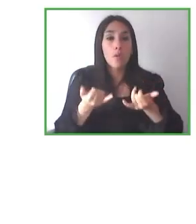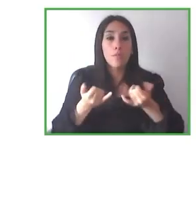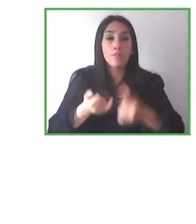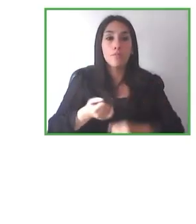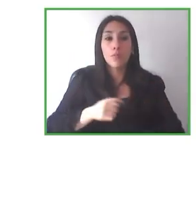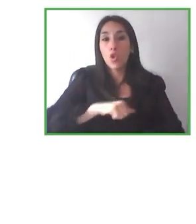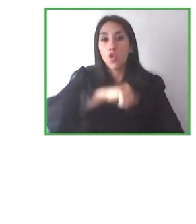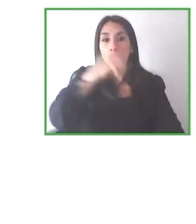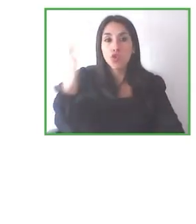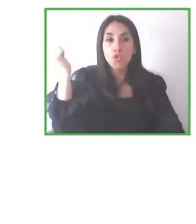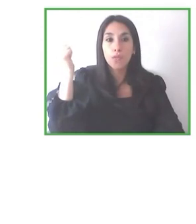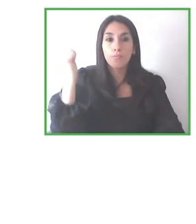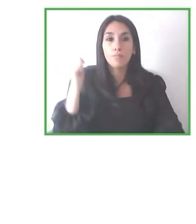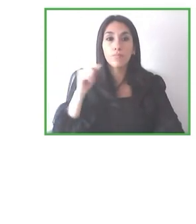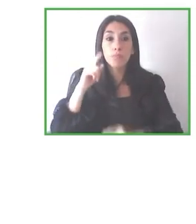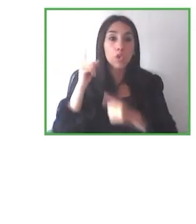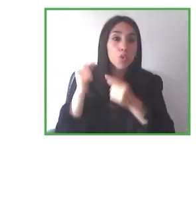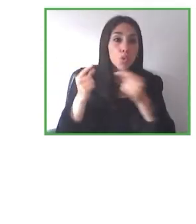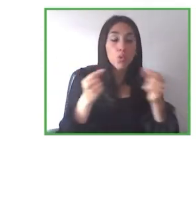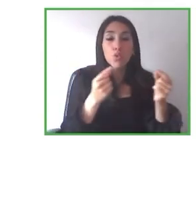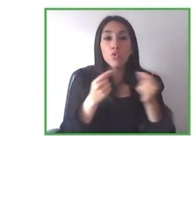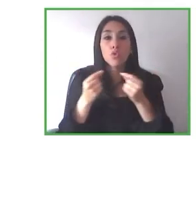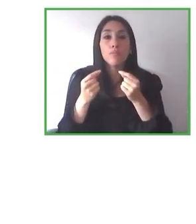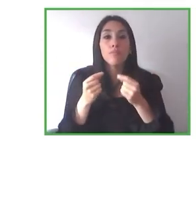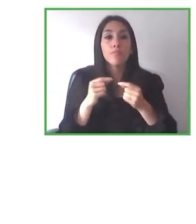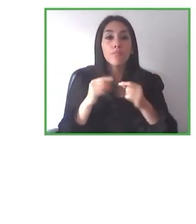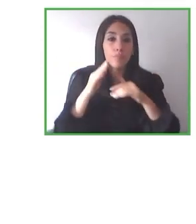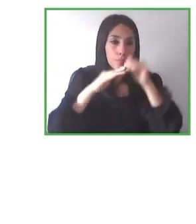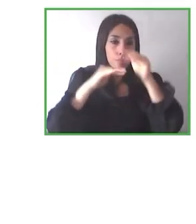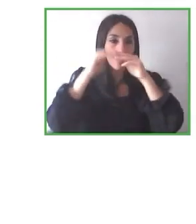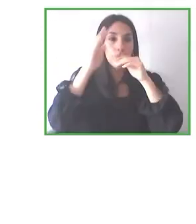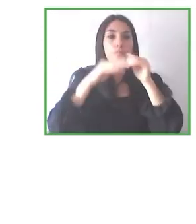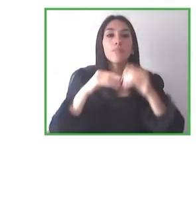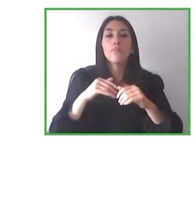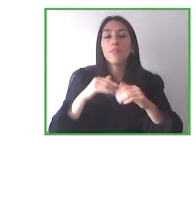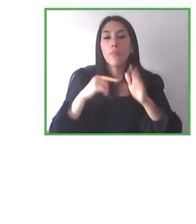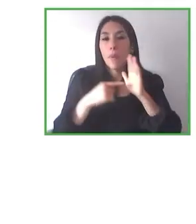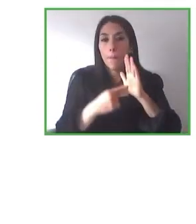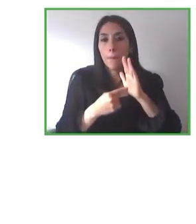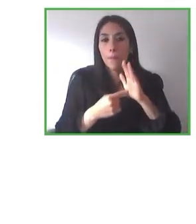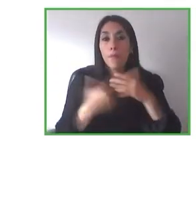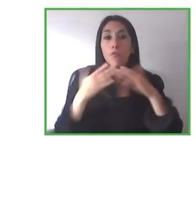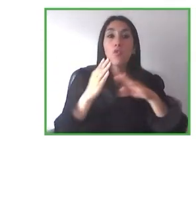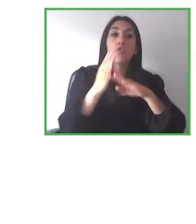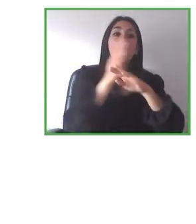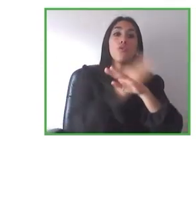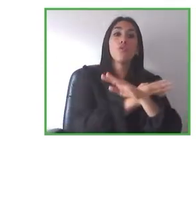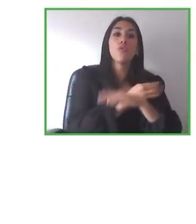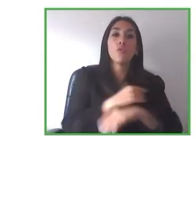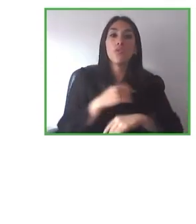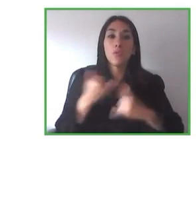Me gustaría, como he comentado antes, dar la enhorabuena y las gracias a los panelistas ha sido francamente interesante.